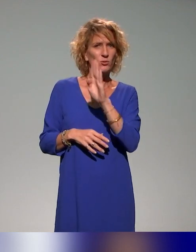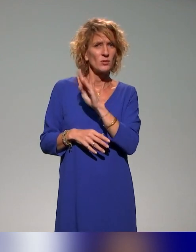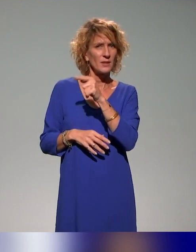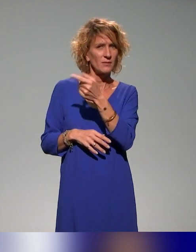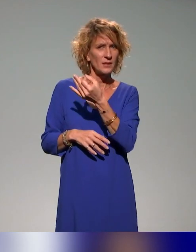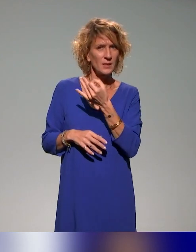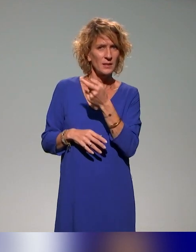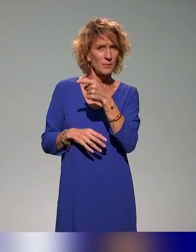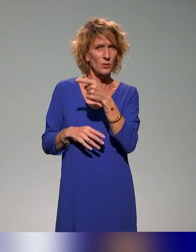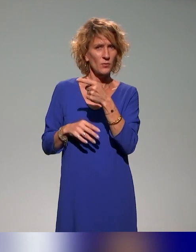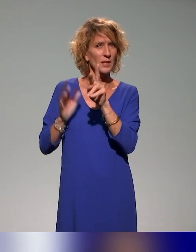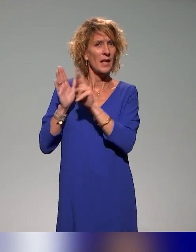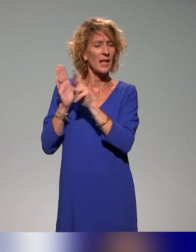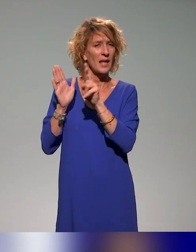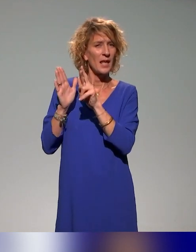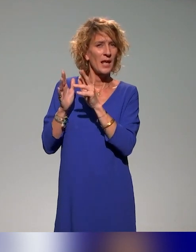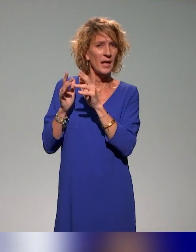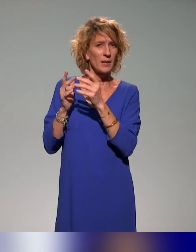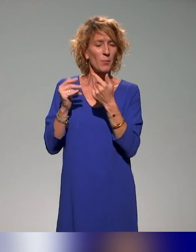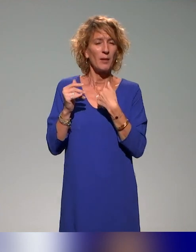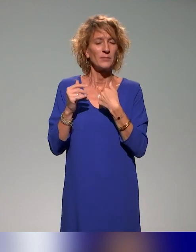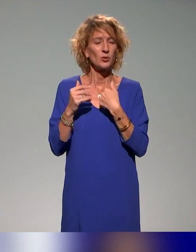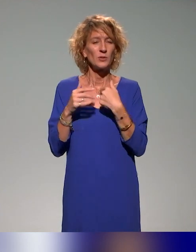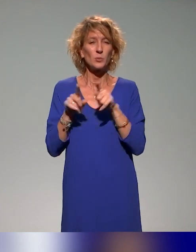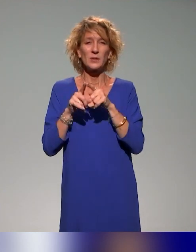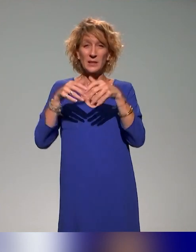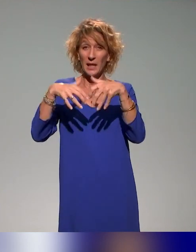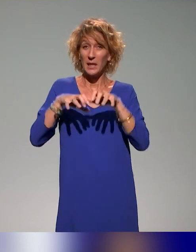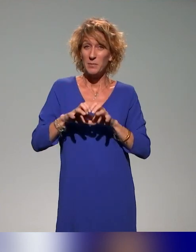référent à l'accessibilité numérique à l'Université de La Réunion, je suis administrateur de l'association ANSTIA.